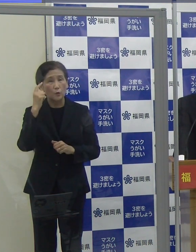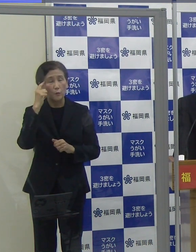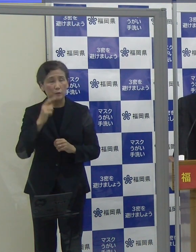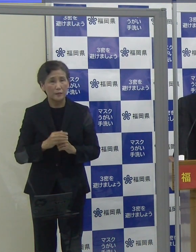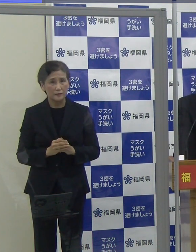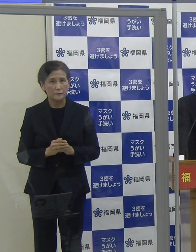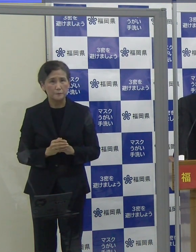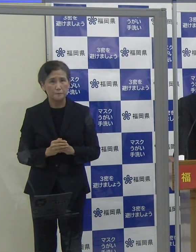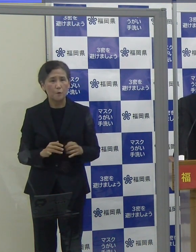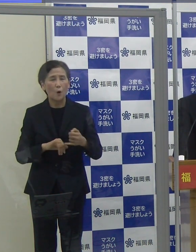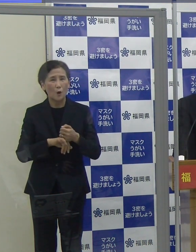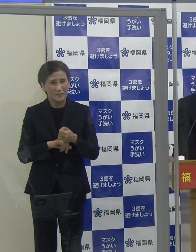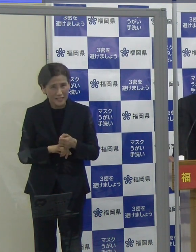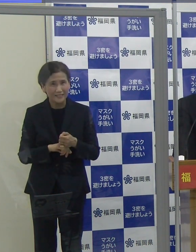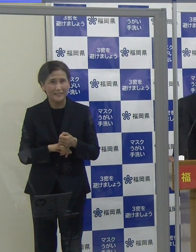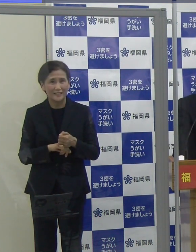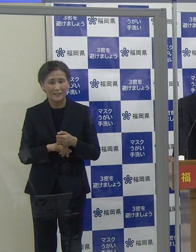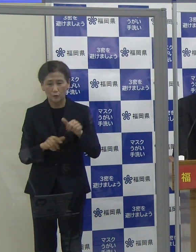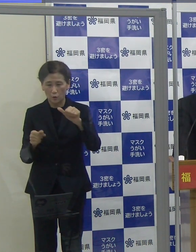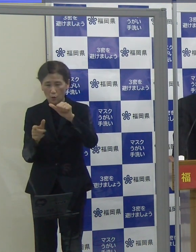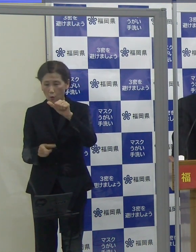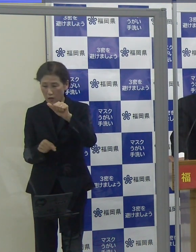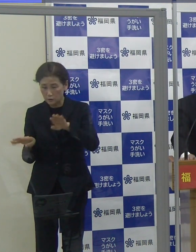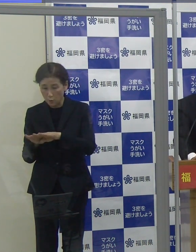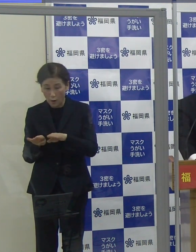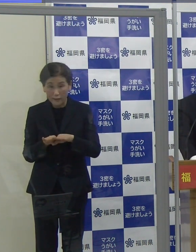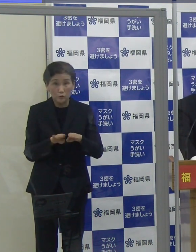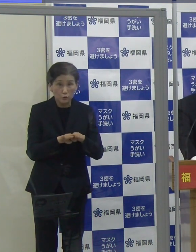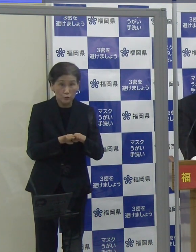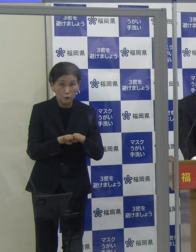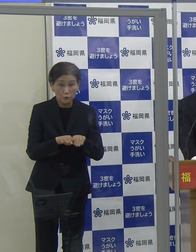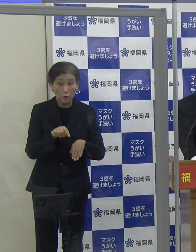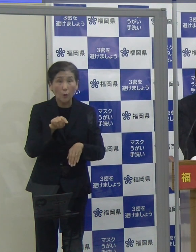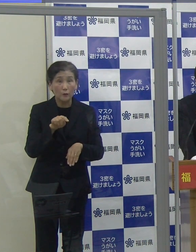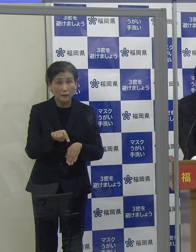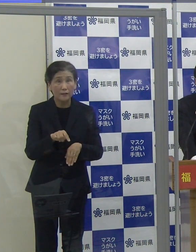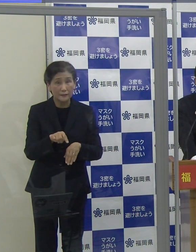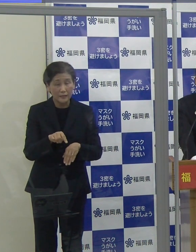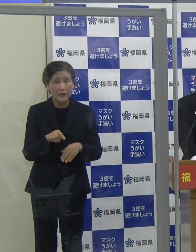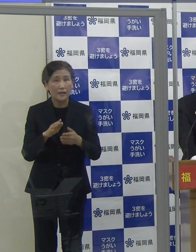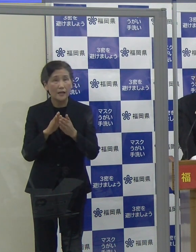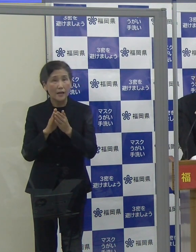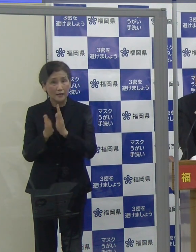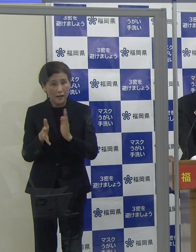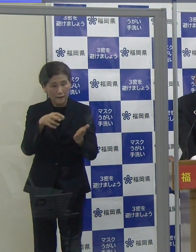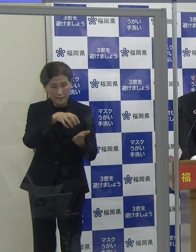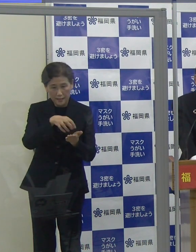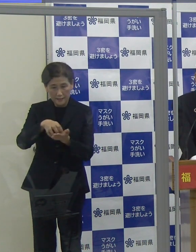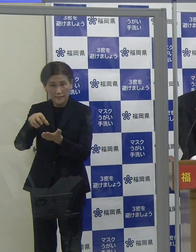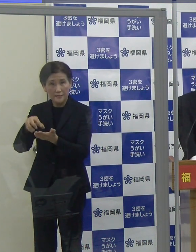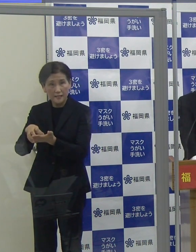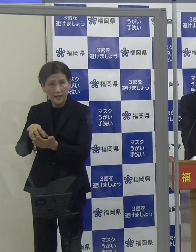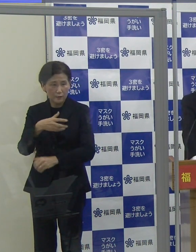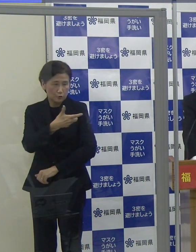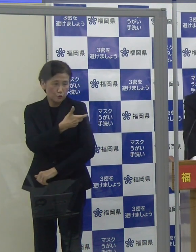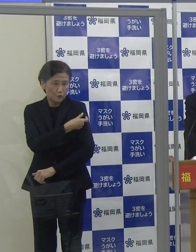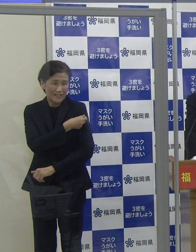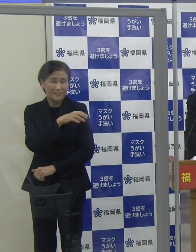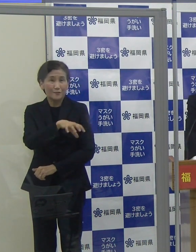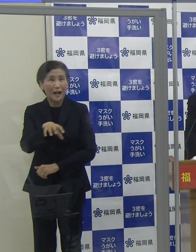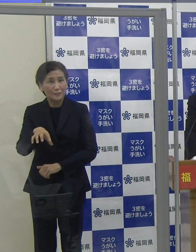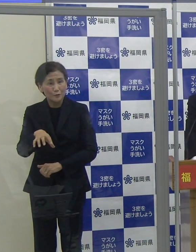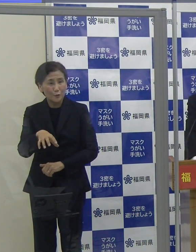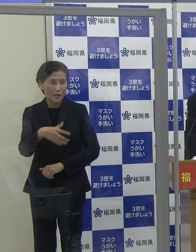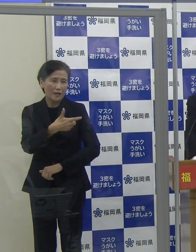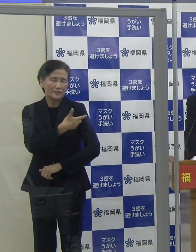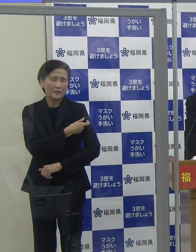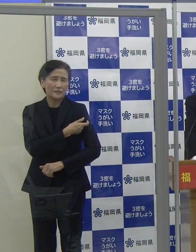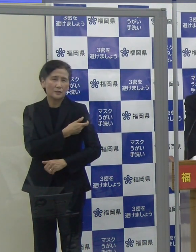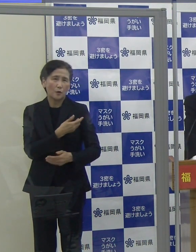ぜひこの連休の機会を活用して、市町村や県などが設置している接種会場で接種をご検討いただきたいと思います。